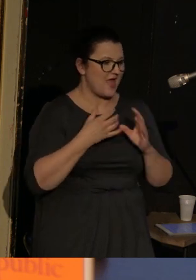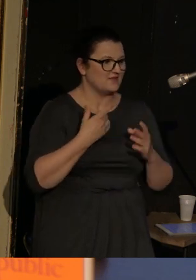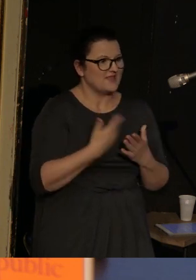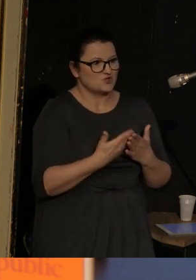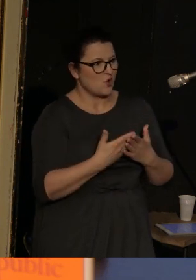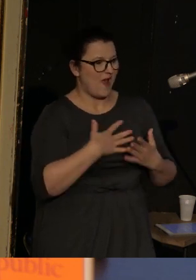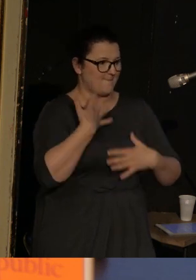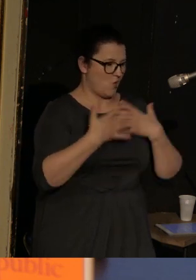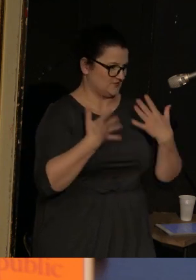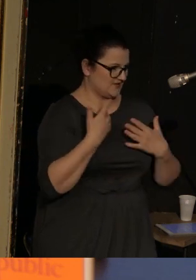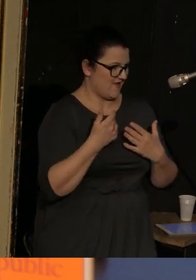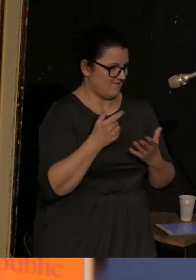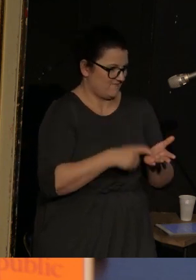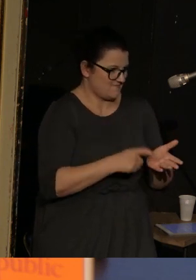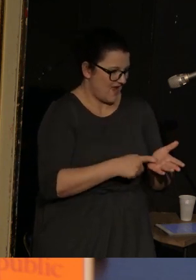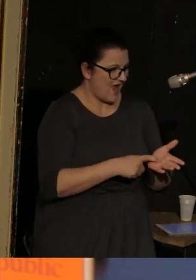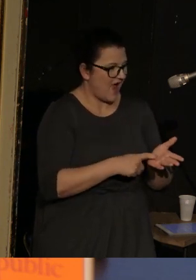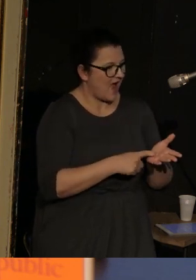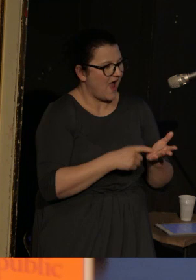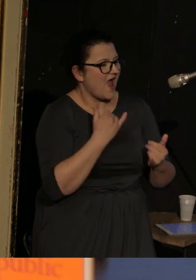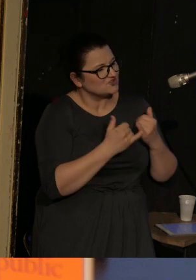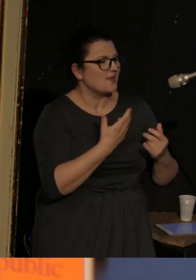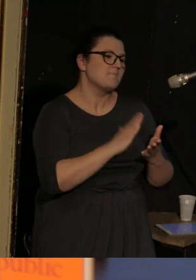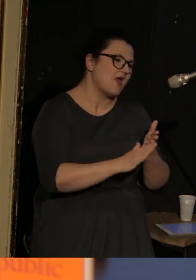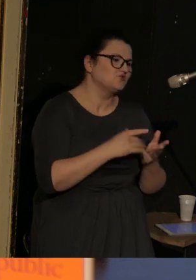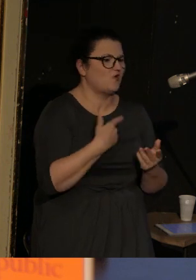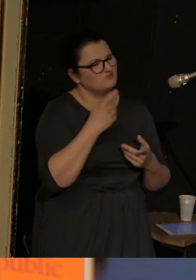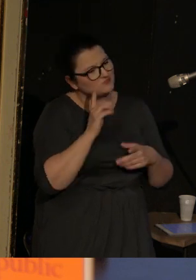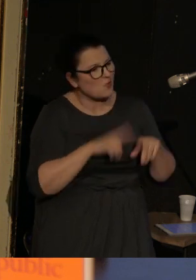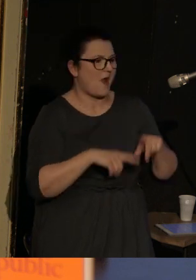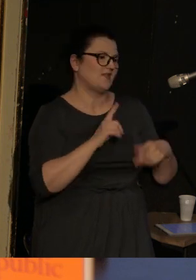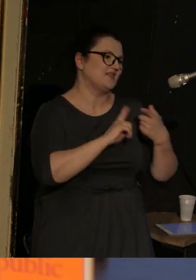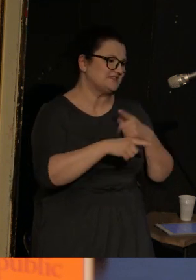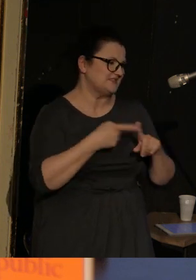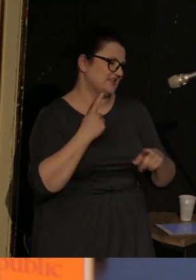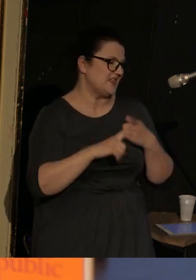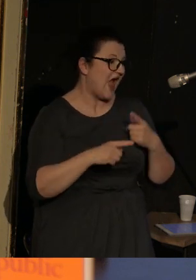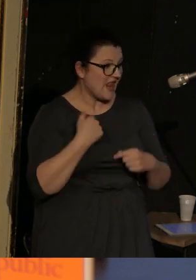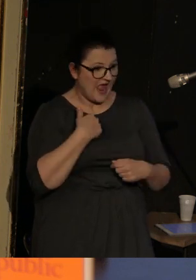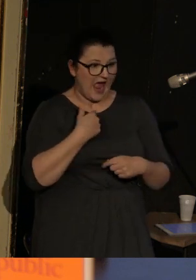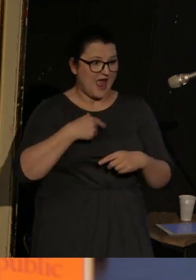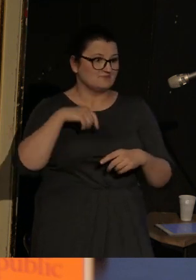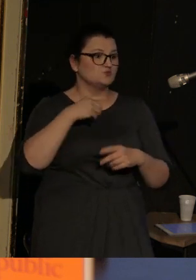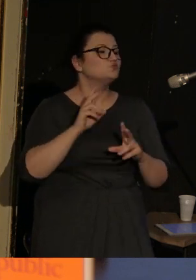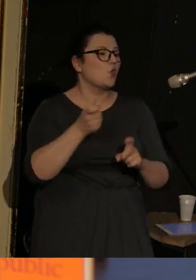Inaczej jest po prostu stylem. Ale może jako wschodniemu Europejczykowi z emocjami jest mi bardziej po drodze."